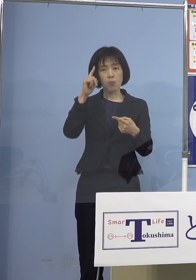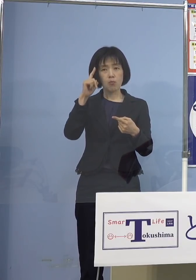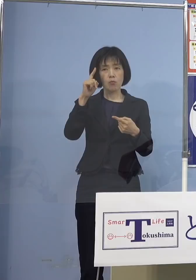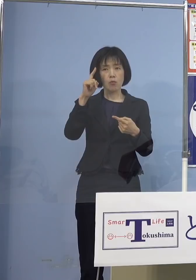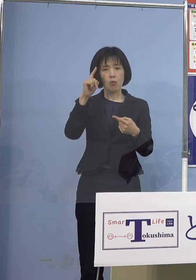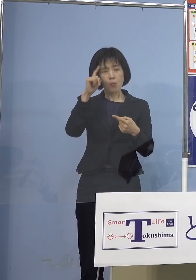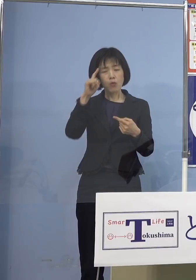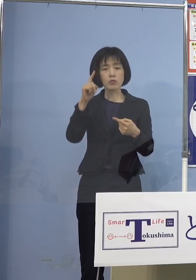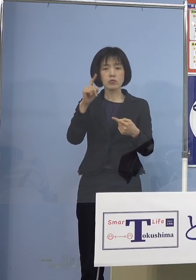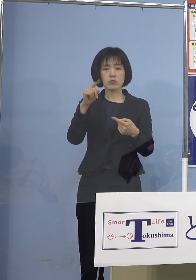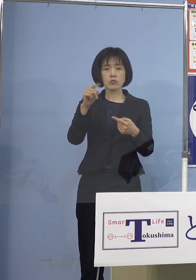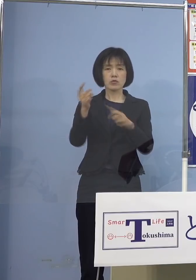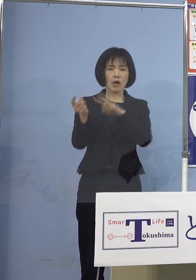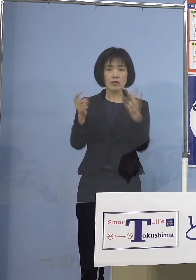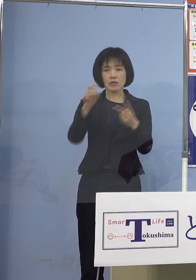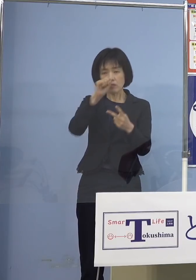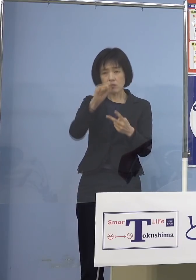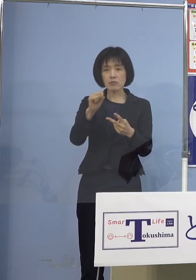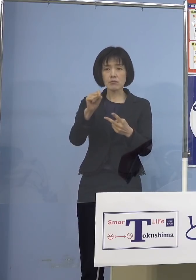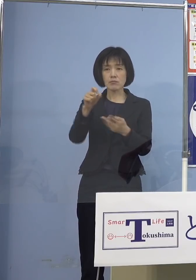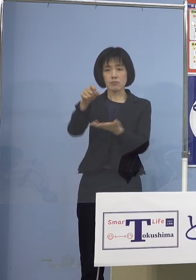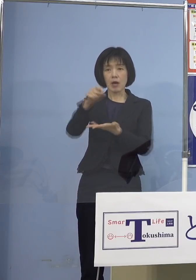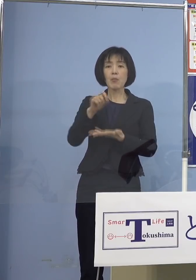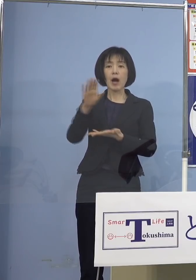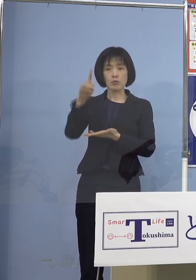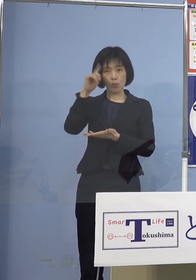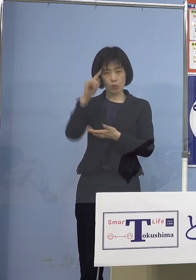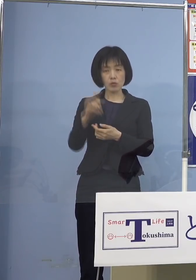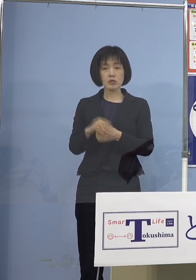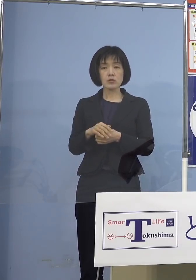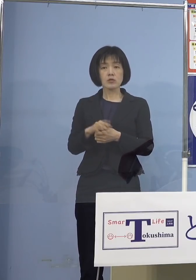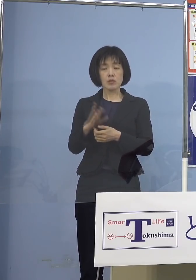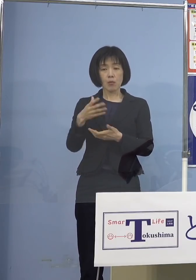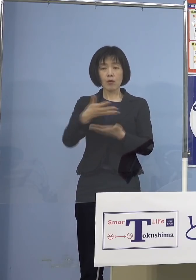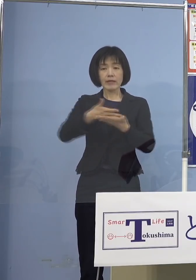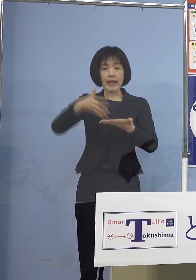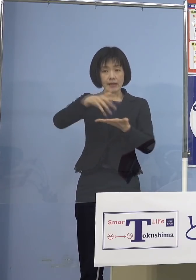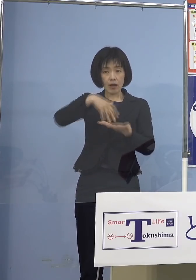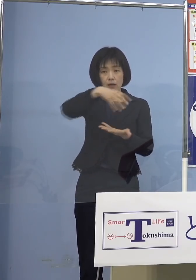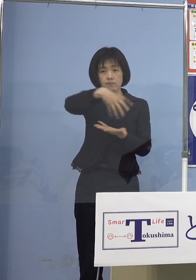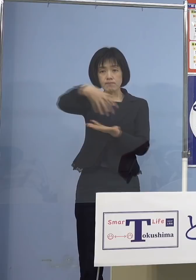ということになりますのでね やはりそこのところは きっちりとデータを見て そのために「（とくしま）アラート」